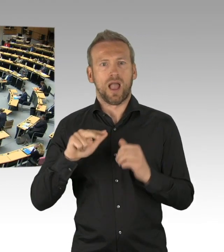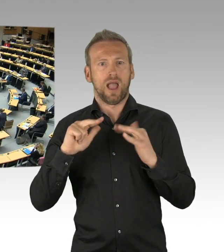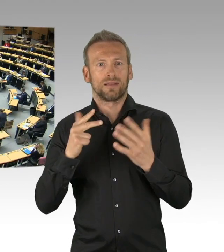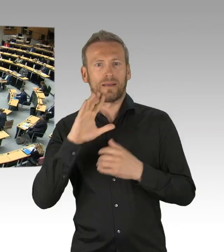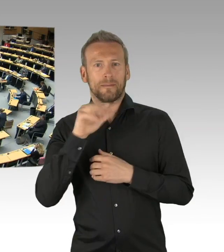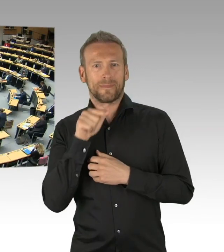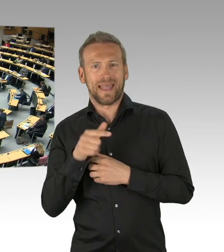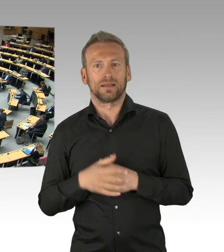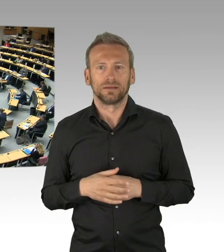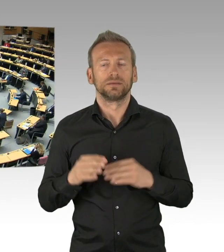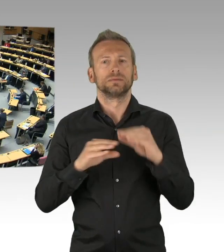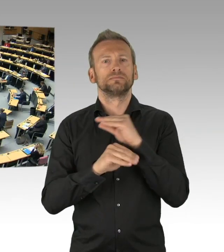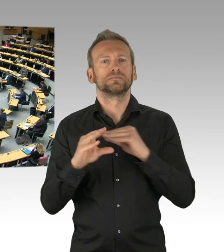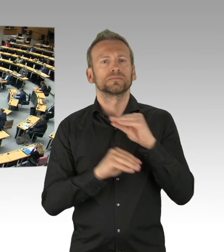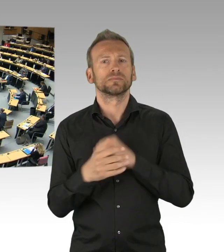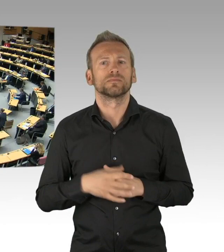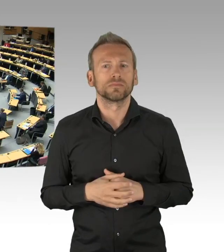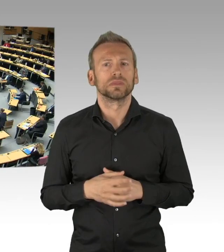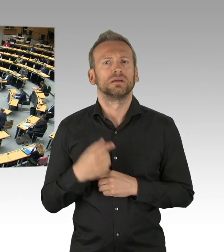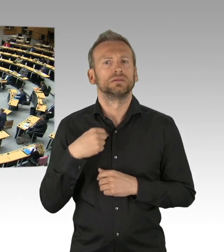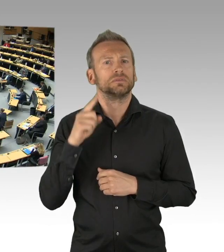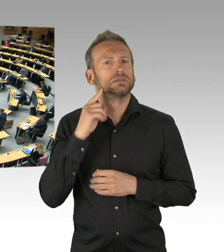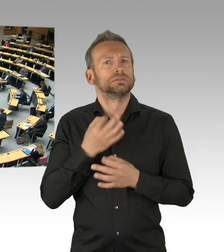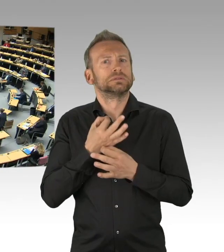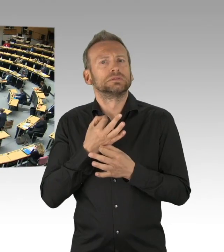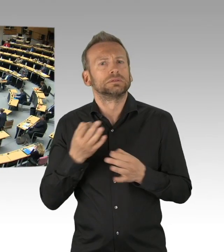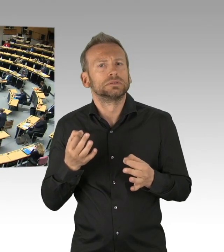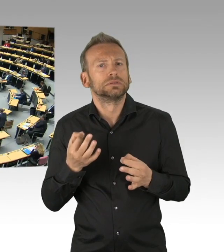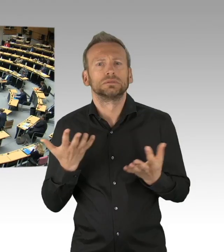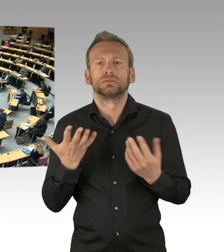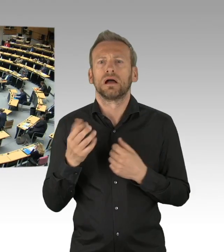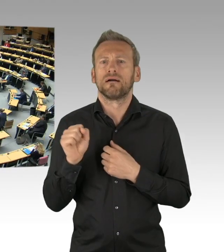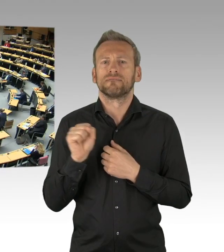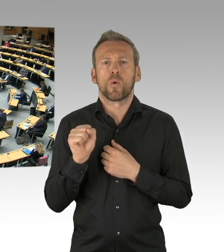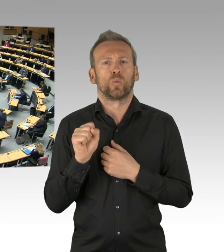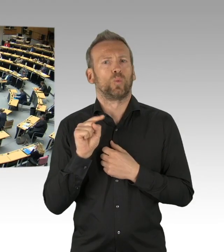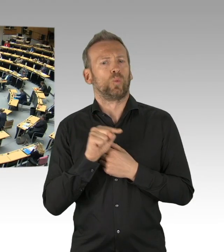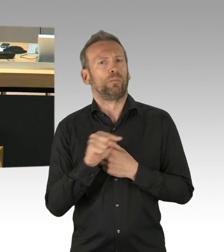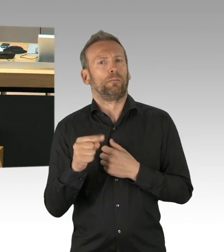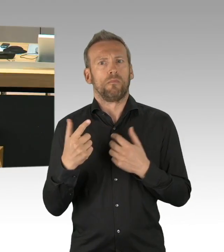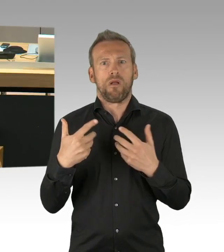dann sollten Sie auch sagen warum Sie das getan haben, Herr Schneider. (Zwischenrufe) Und wir geben dem Haus die Möglichkeit (Zwischenrufe)